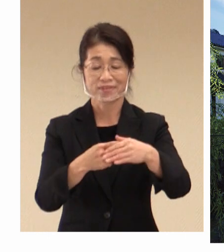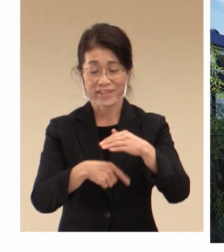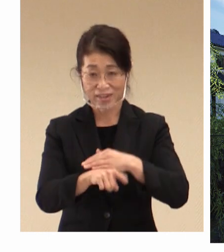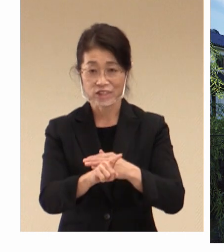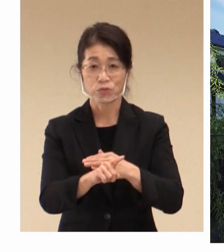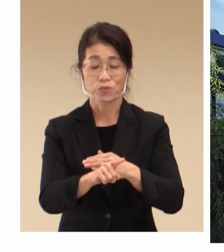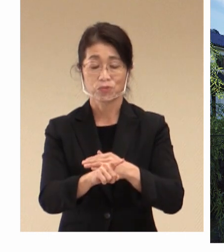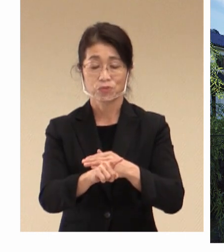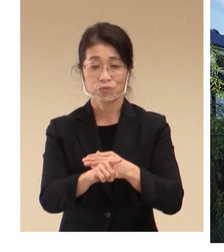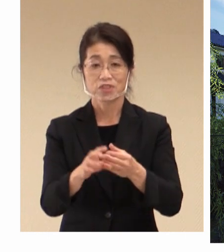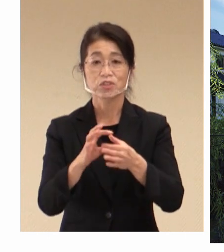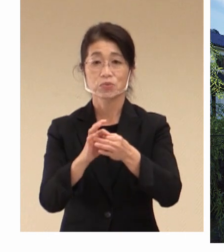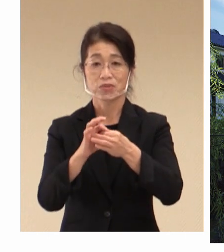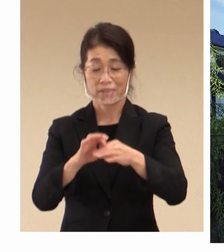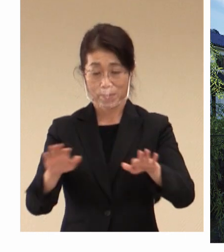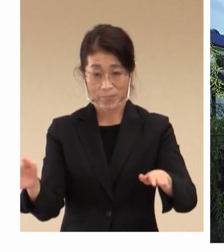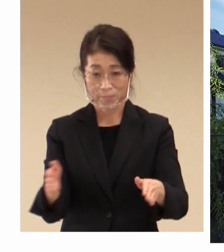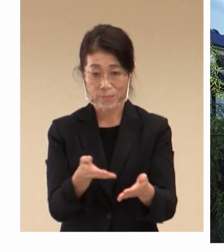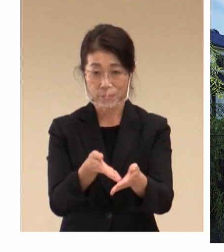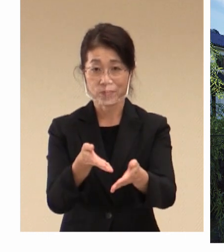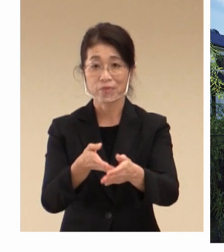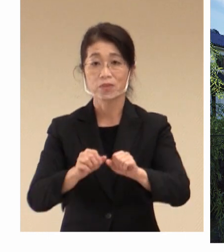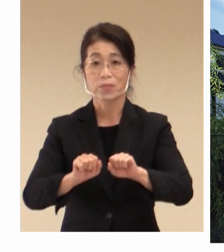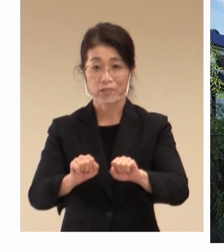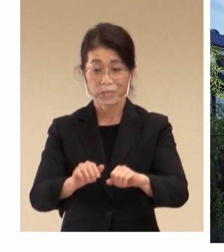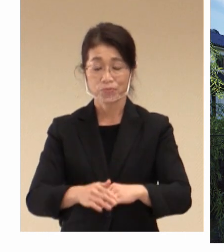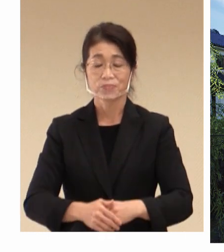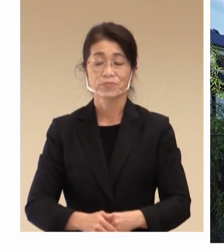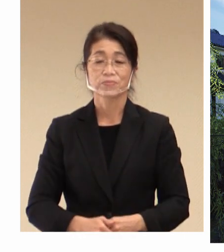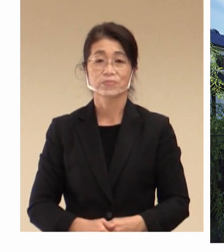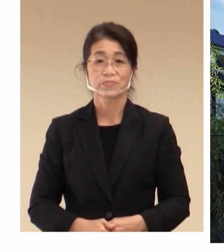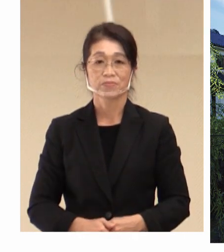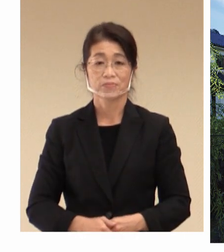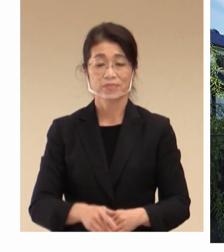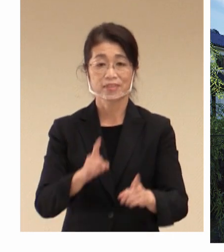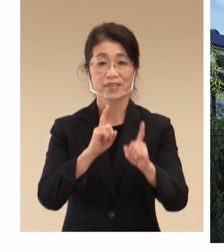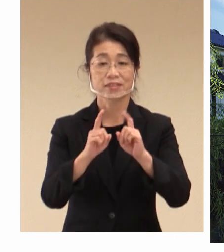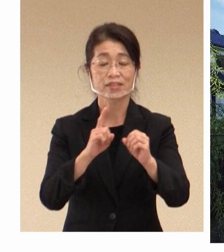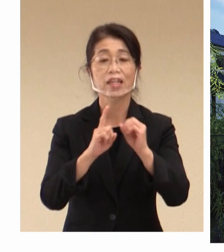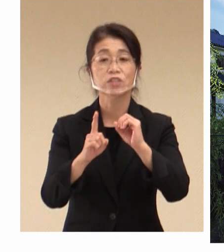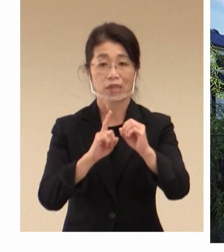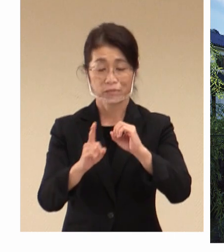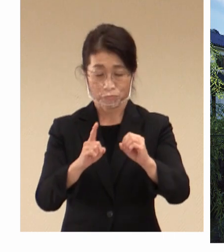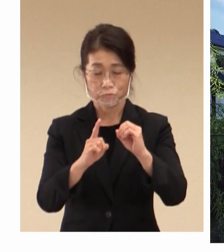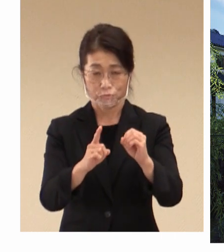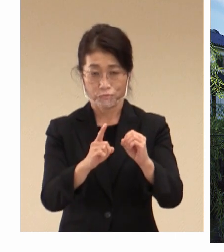今から申し上げたいと思います。 デジタル化や脱炭素化